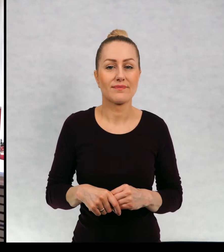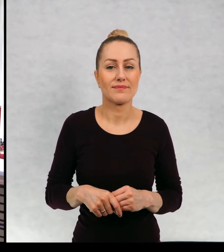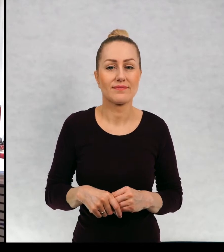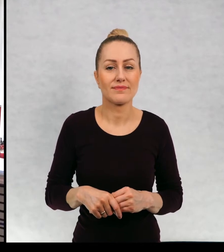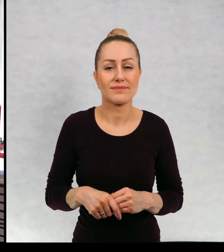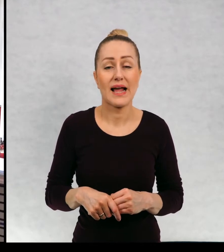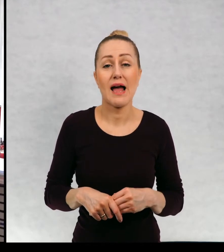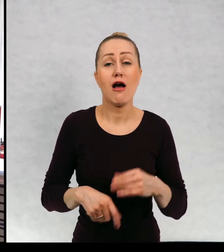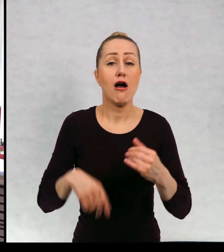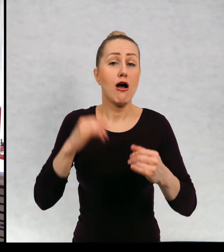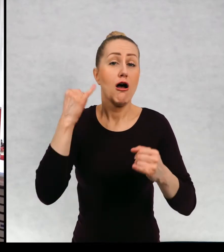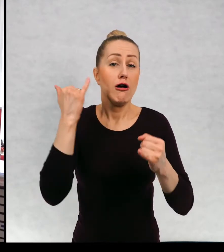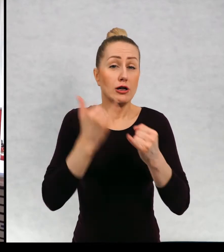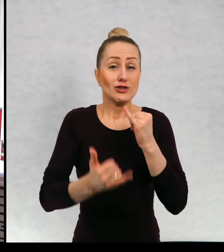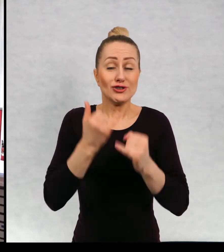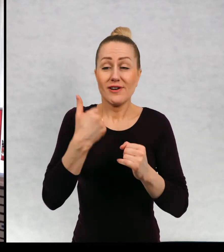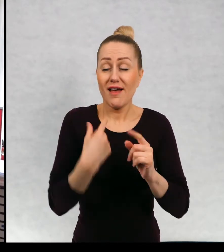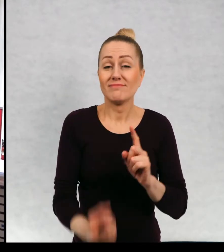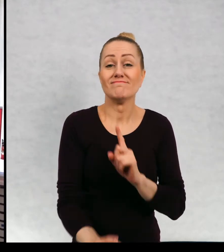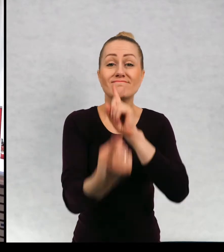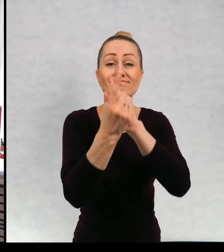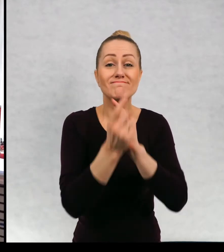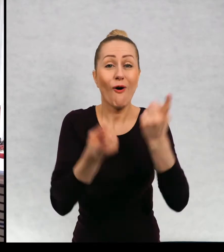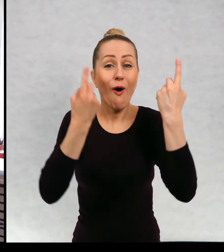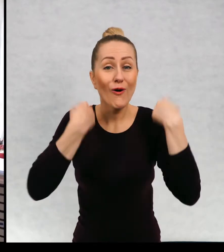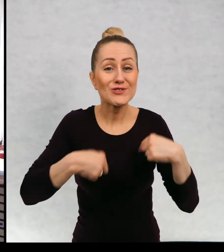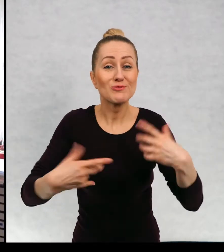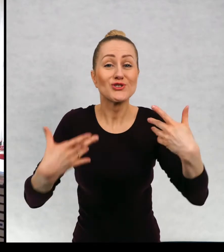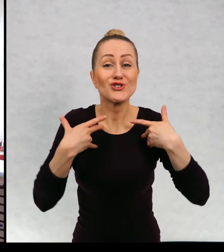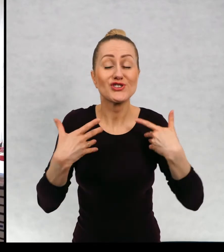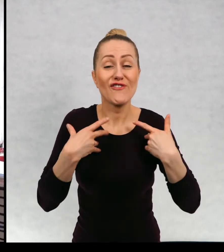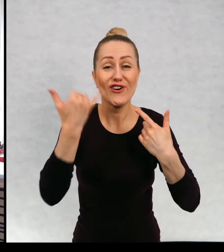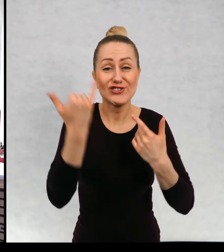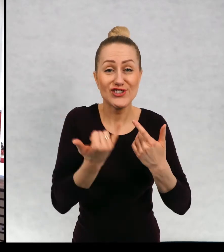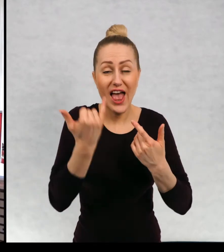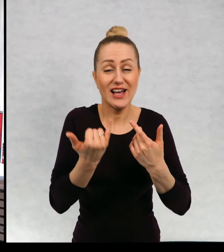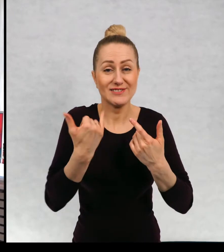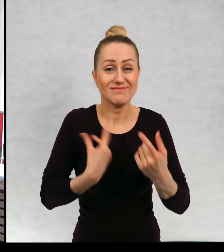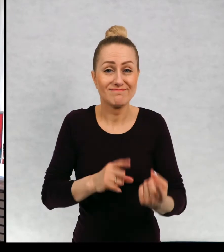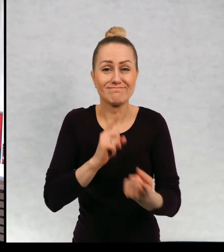Kiedy mam osobiste spotkania z dziećmi, takie, że mogę was widzieć nie tylko z dziećmi